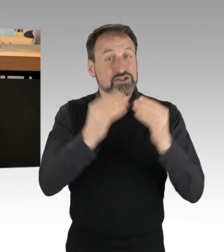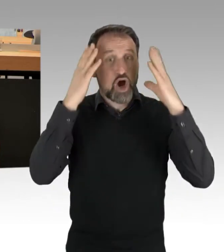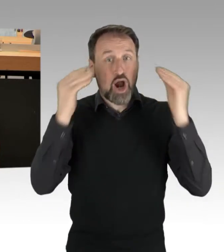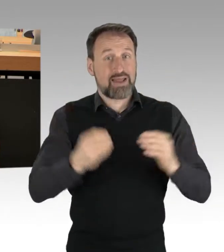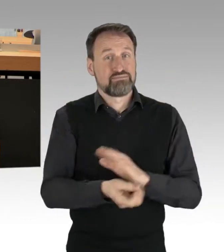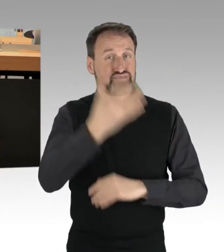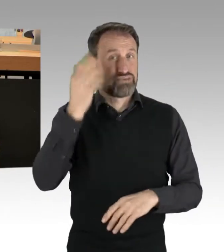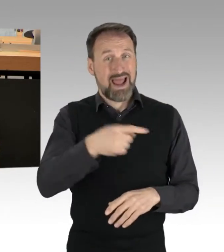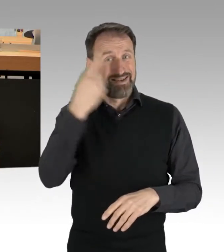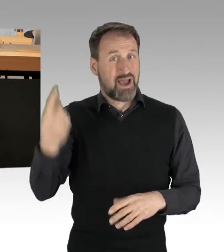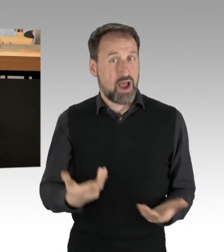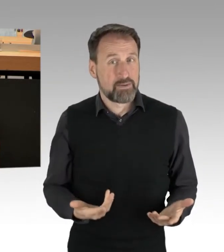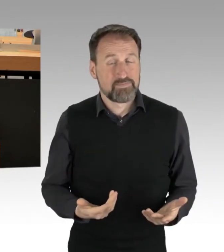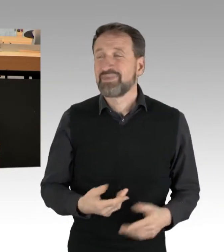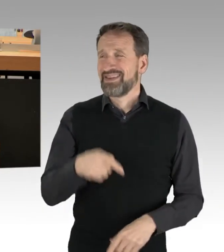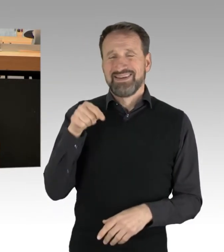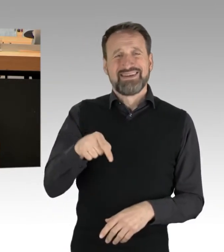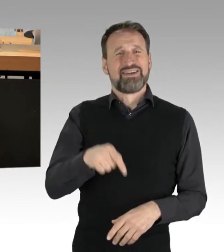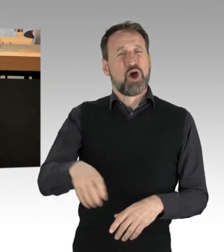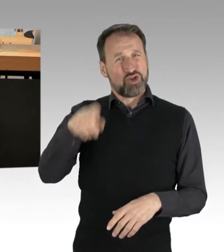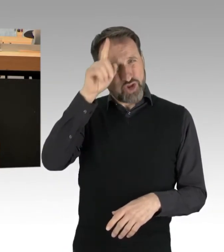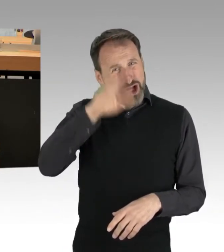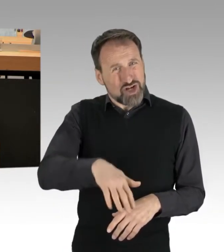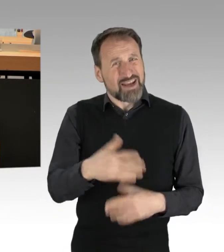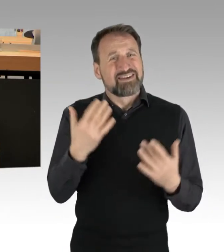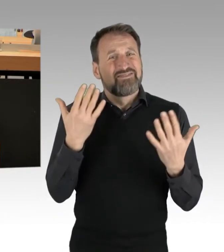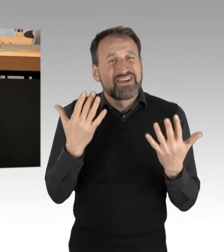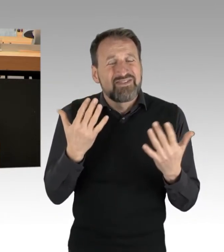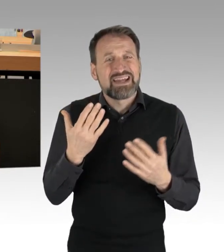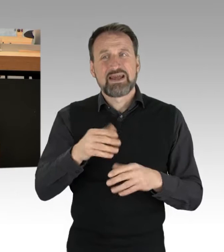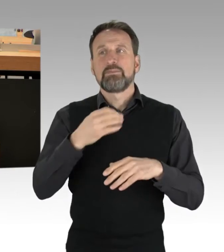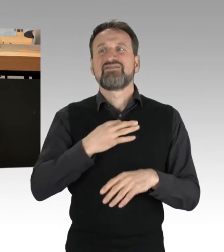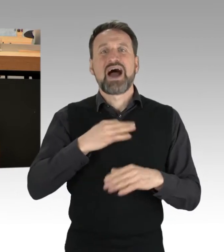Das muss endlich ein Ende haben. (Applaus)